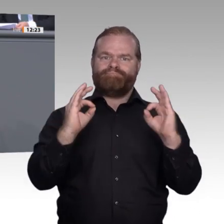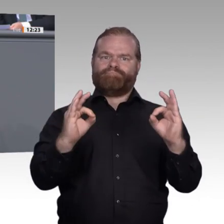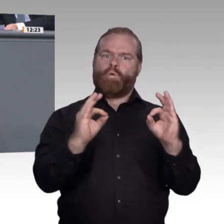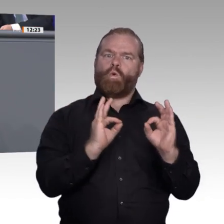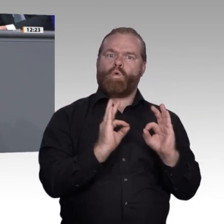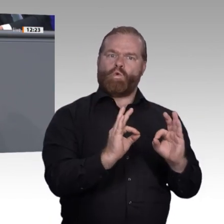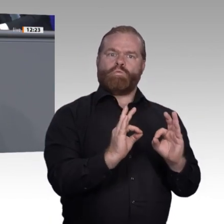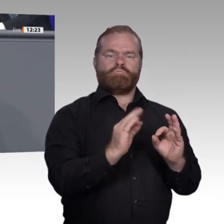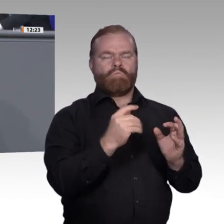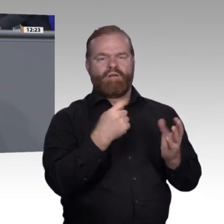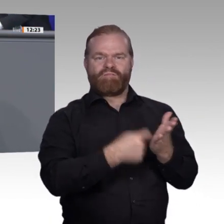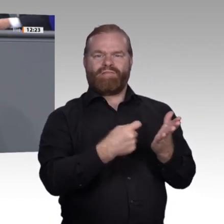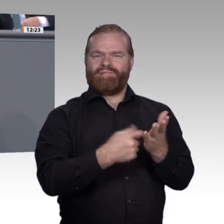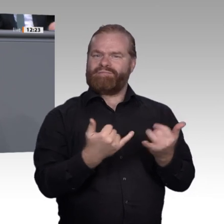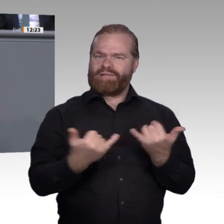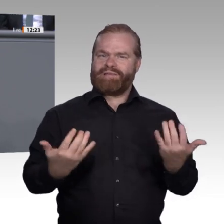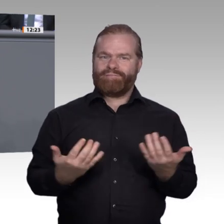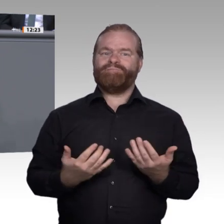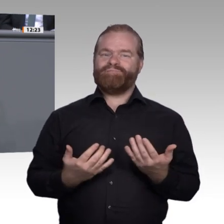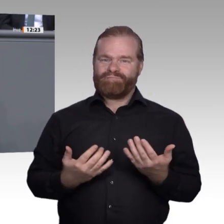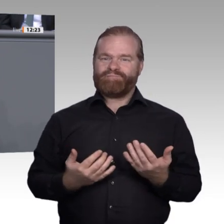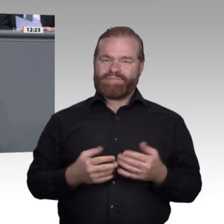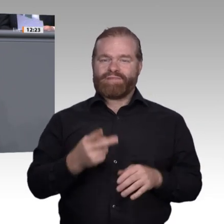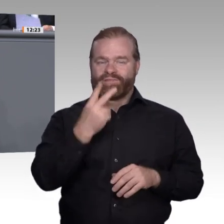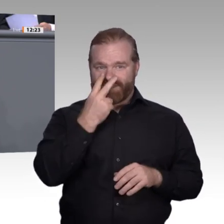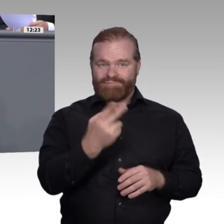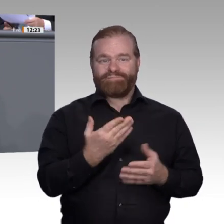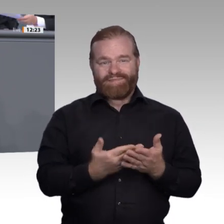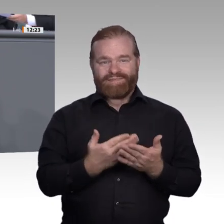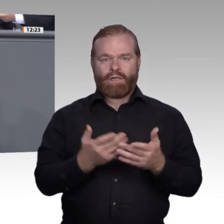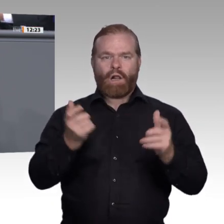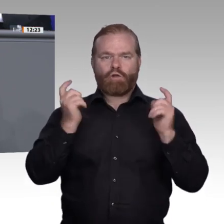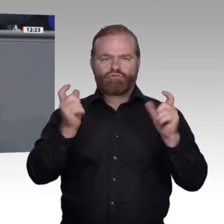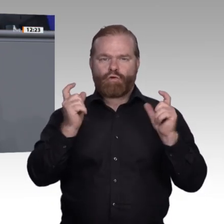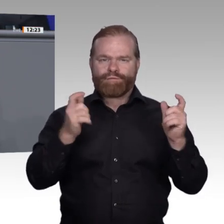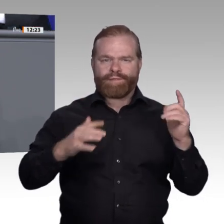als das anerkennen, was sie ist: der Motor unserer Wirtschaft, ein weltweiter Exportschlager